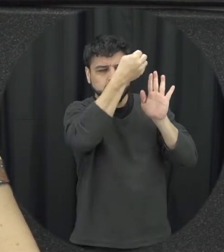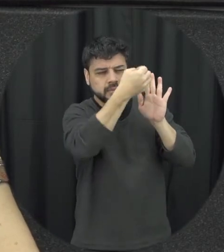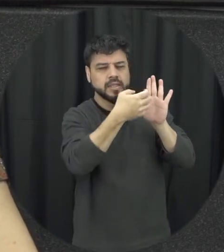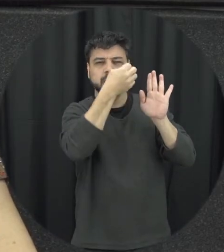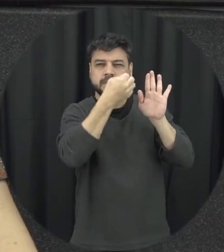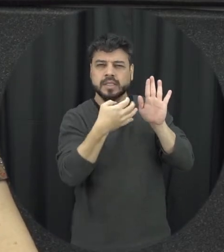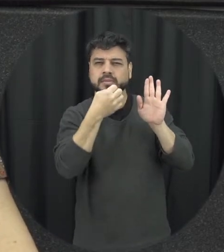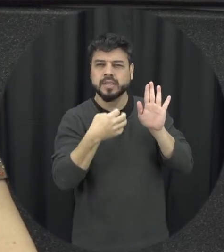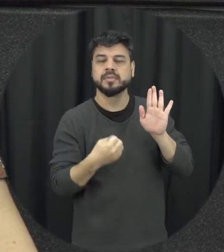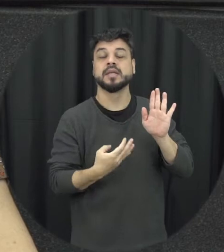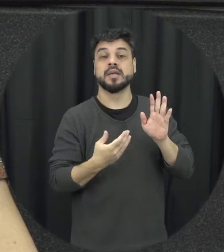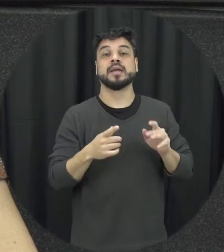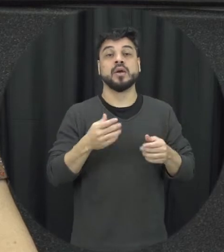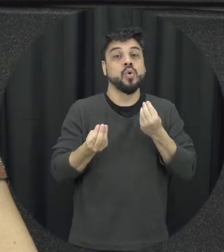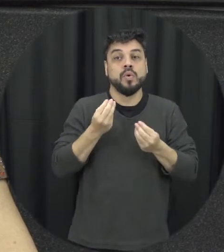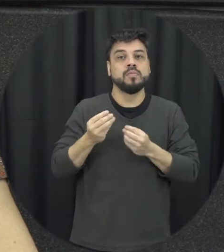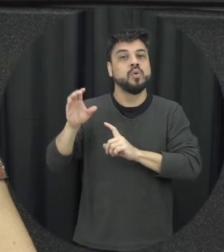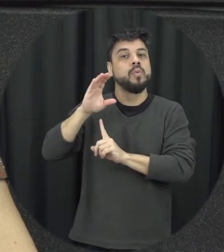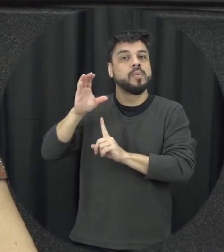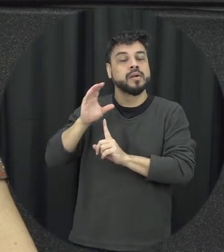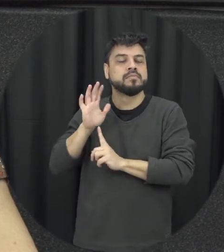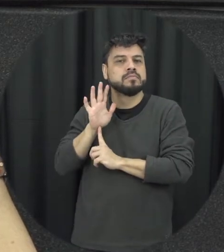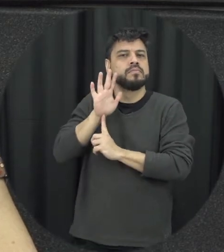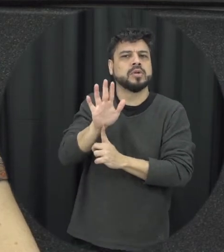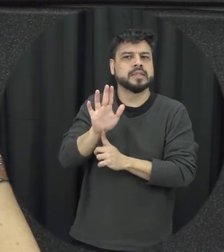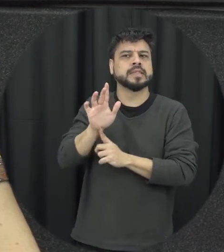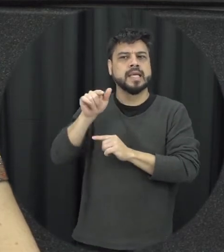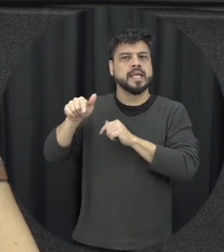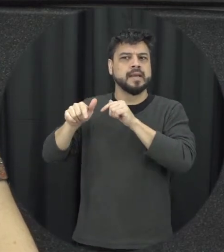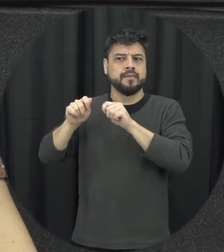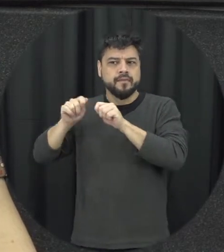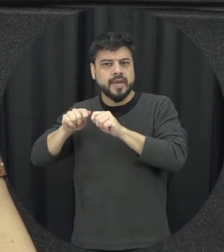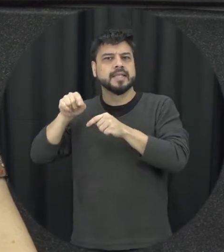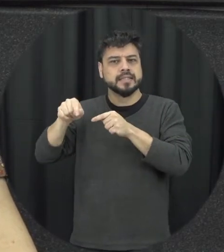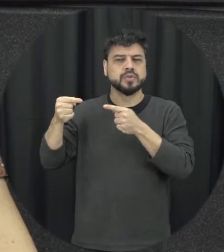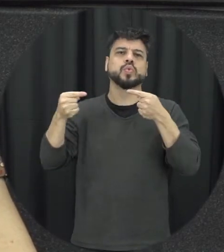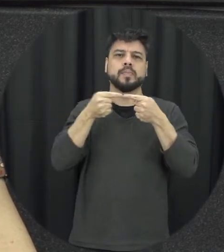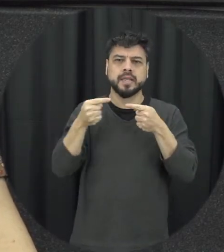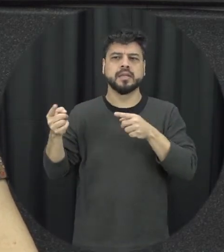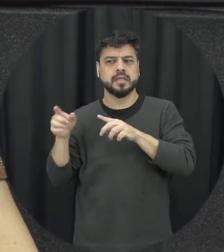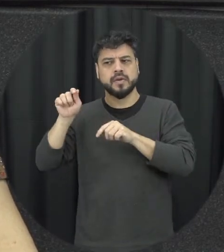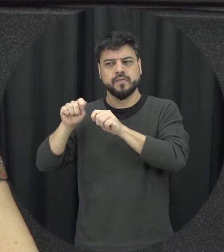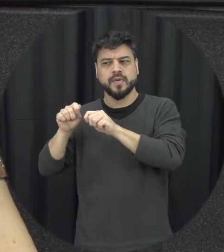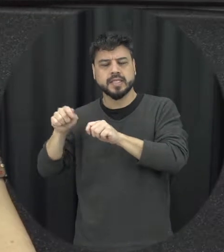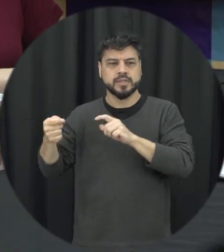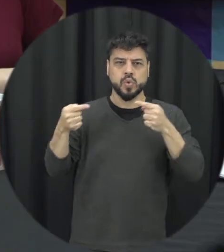atos que caracterizam essas violências para a gente poder identificar mas em geral infelizmente